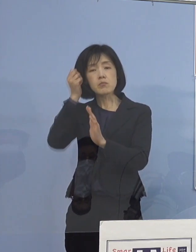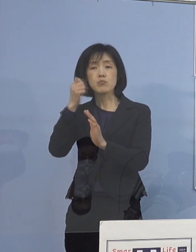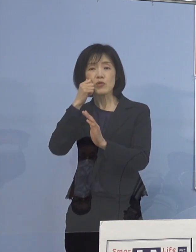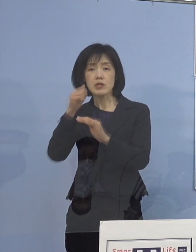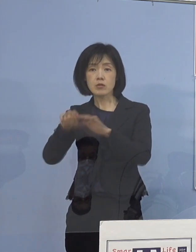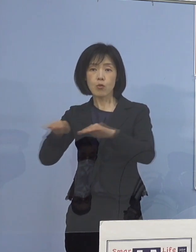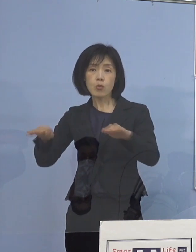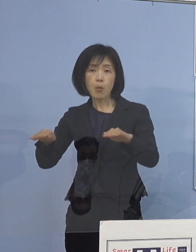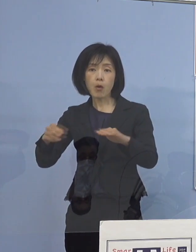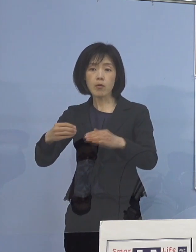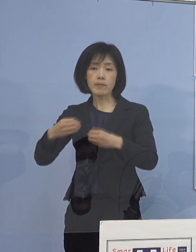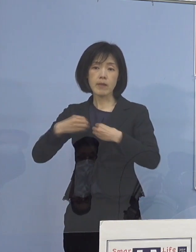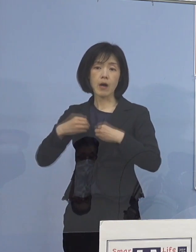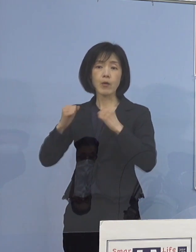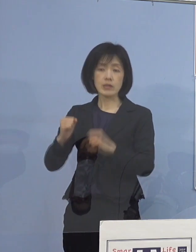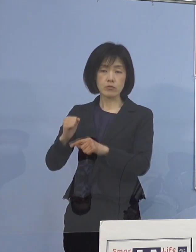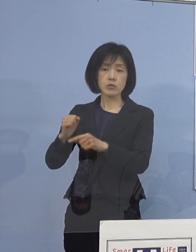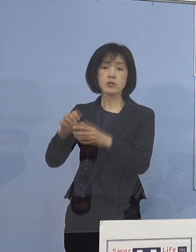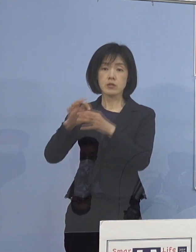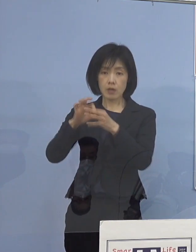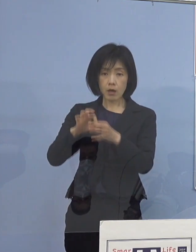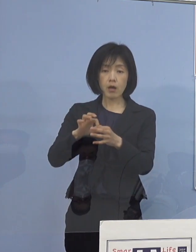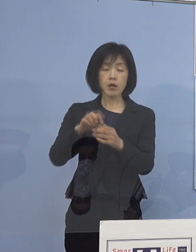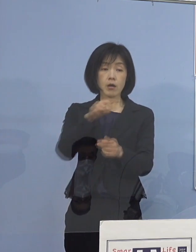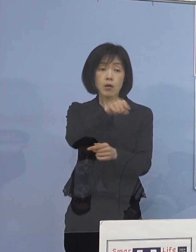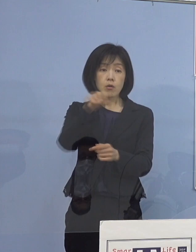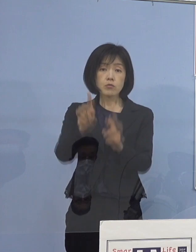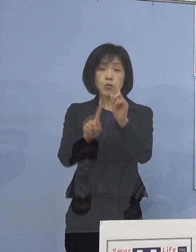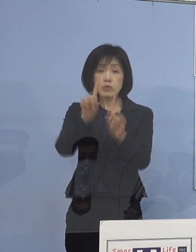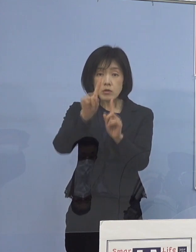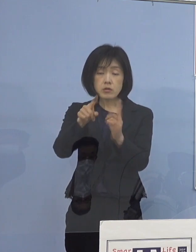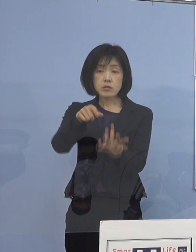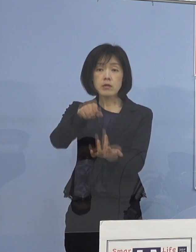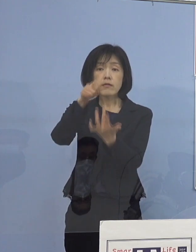そうした形で今選択制を 取らせていただいておりますので